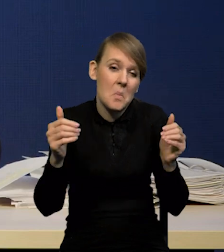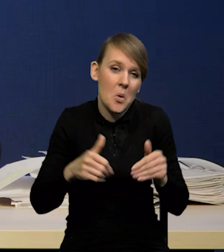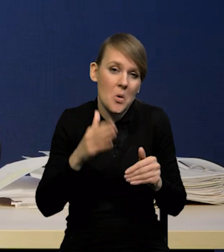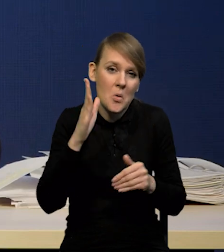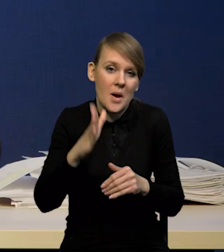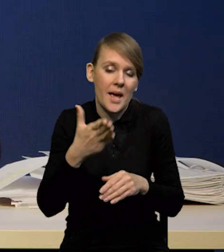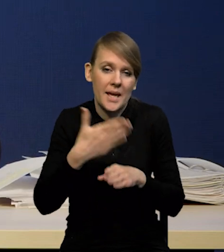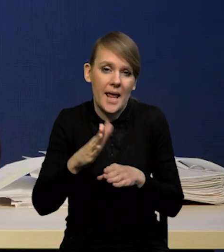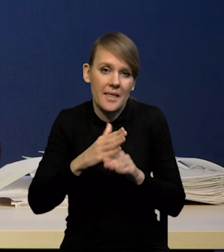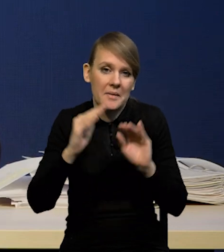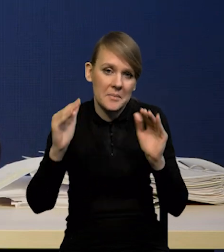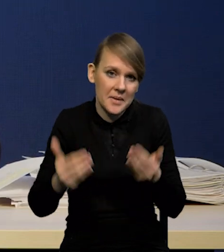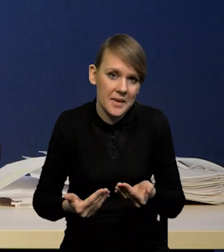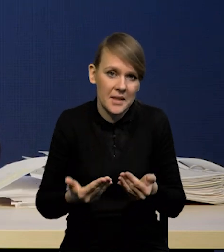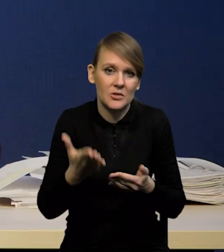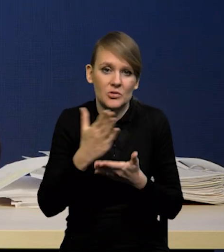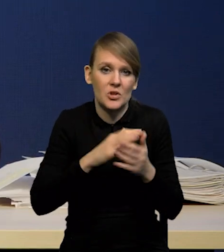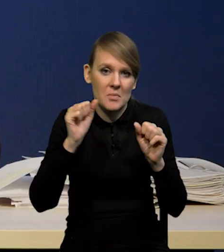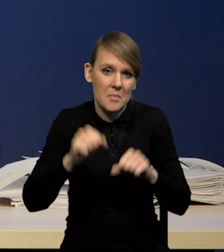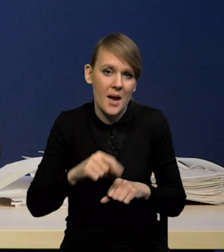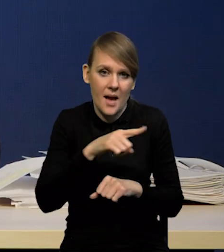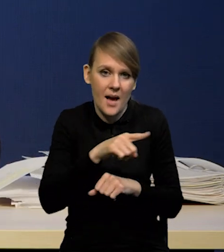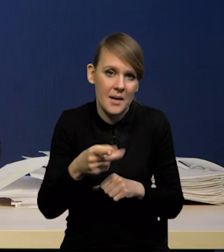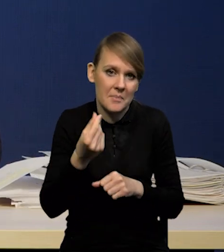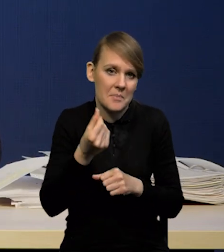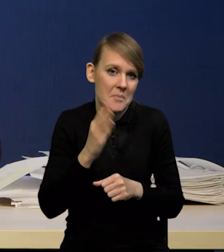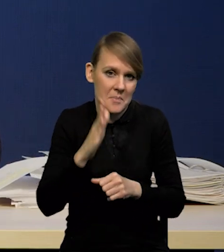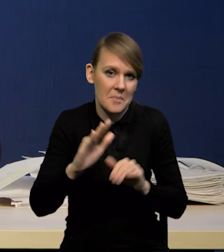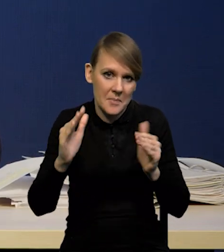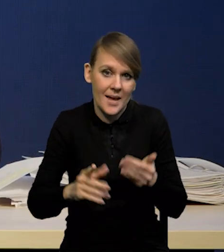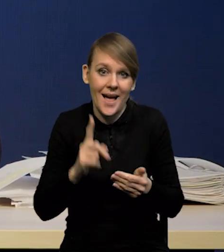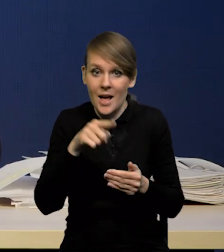bo będzie mniej kapitału w niektórych bankach, ale to też nie jest pewne,